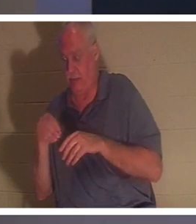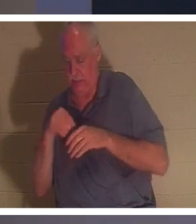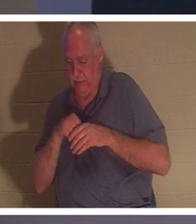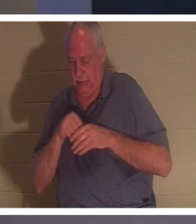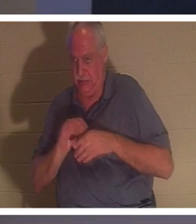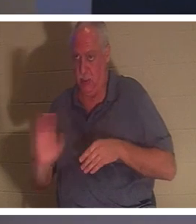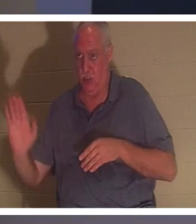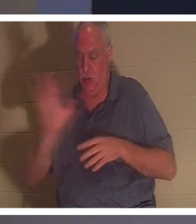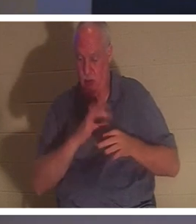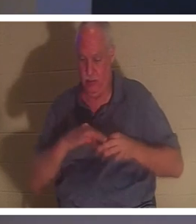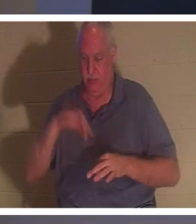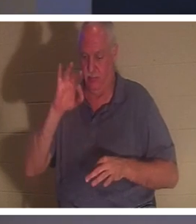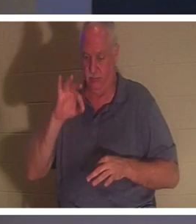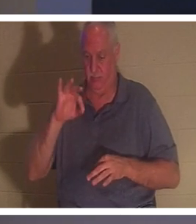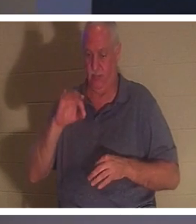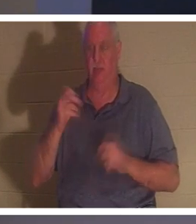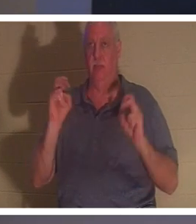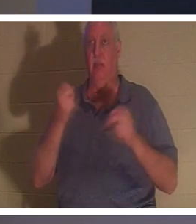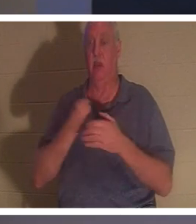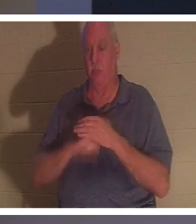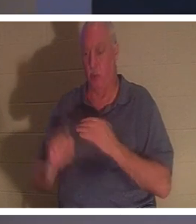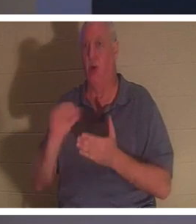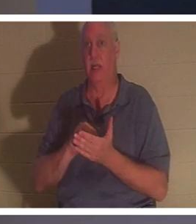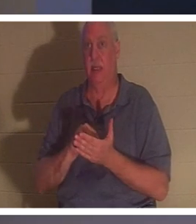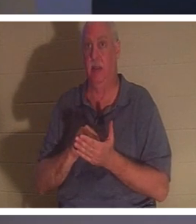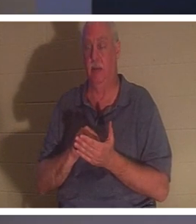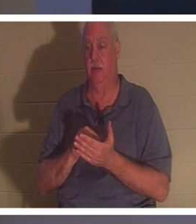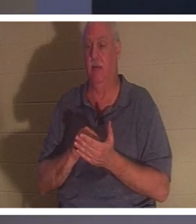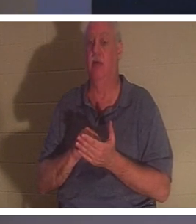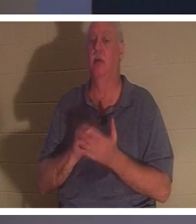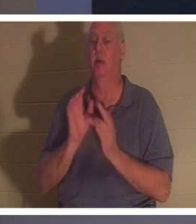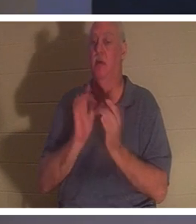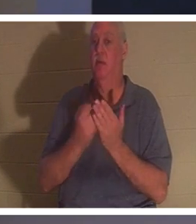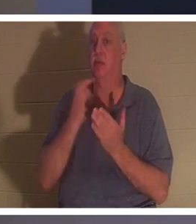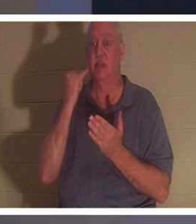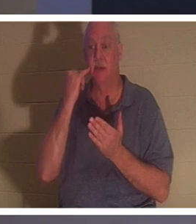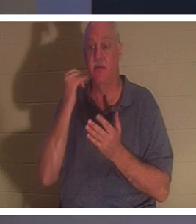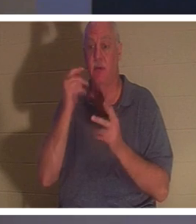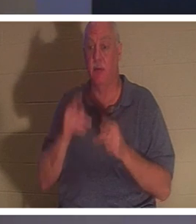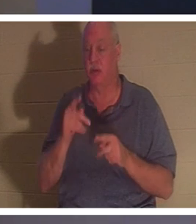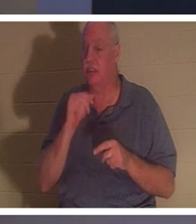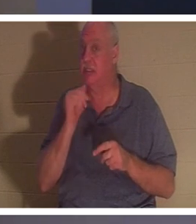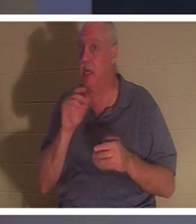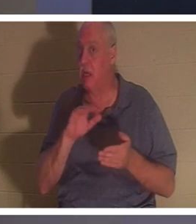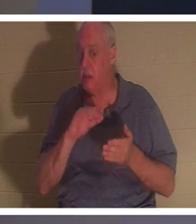Du bist wiedergeboren! Die Bibel sagt: „Wenn ein Mensch nicht wiedergeboren wird, kann er das Reich Gottes nicht sehen.“